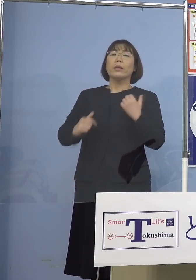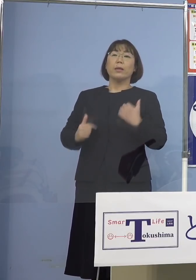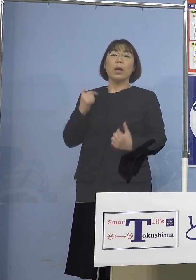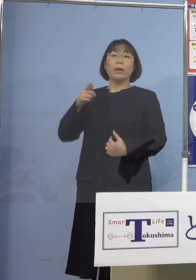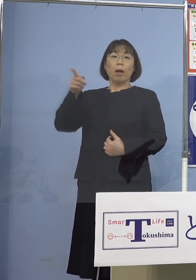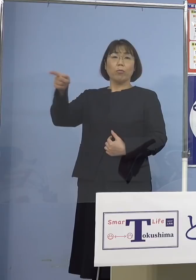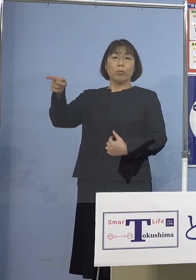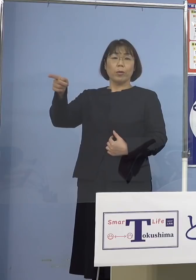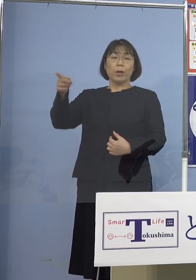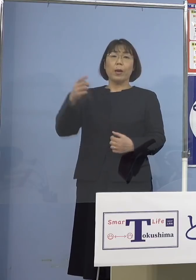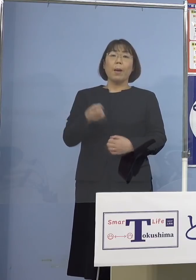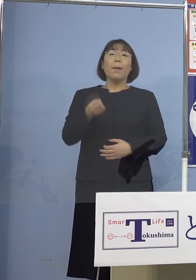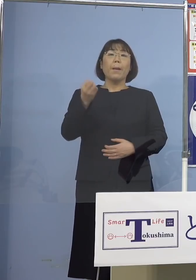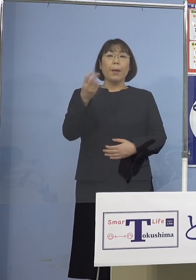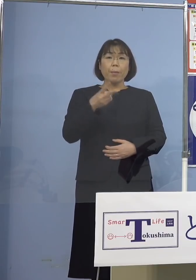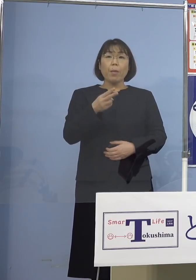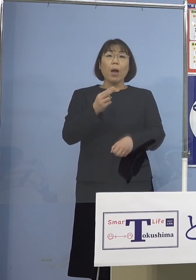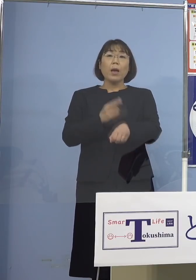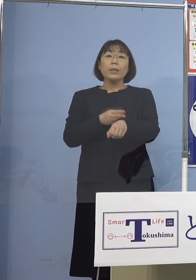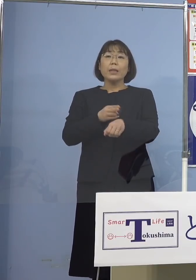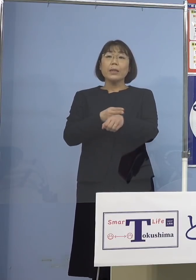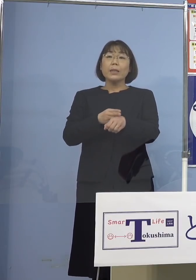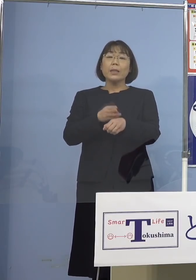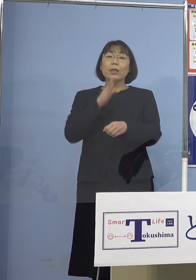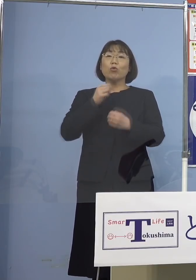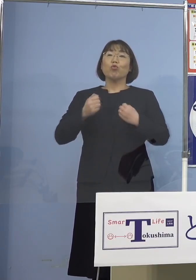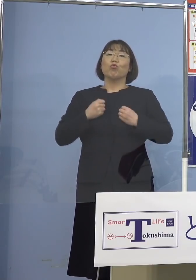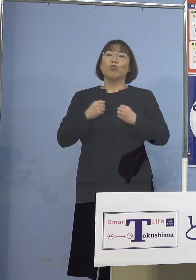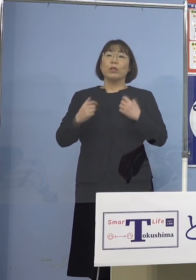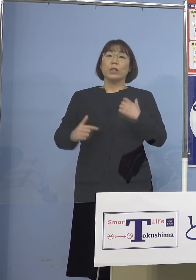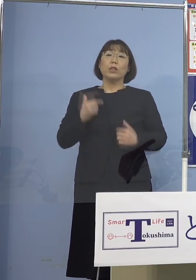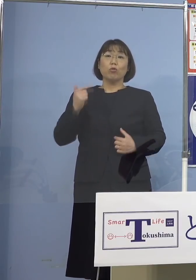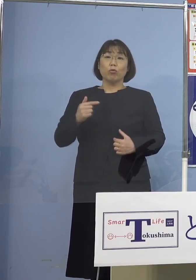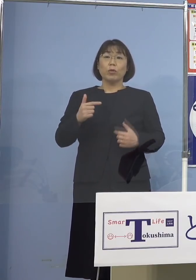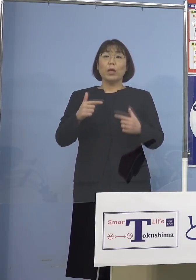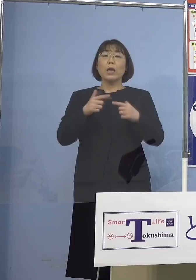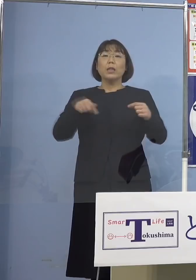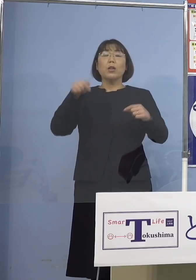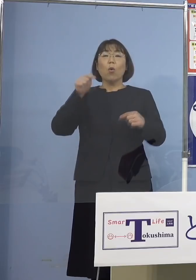あるいは技術実習生の皆さん方 日本へ行って技術を学んで